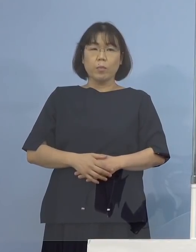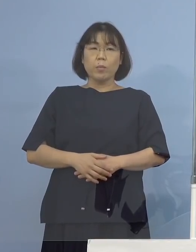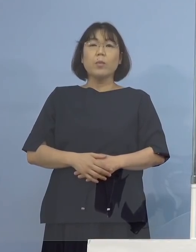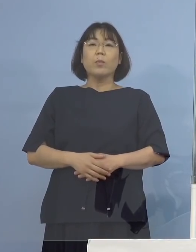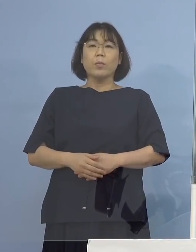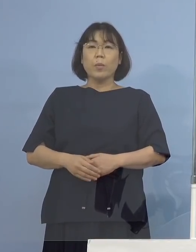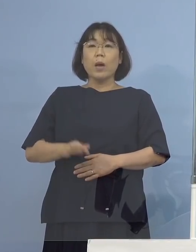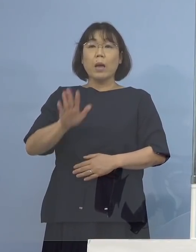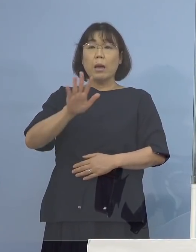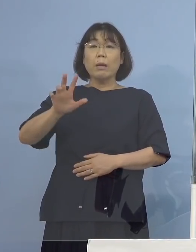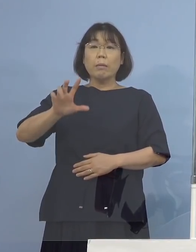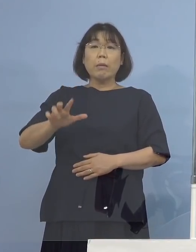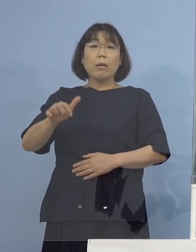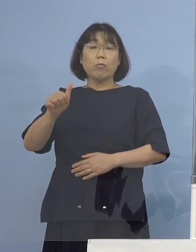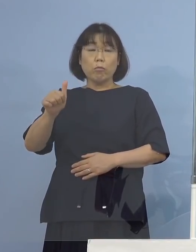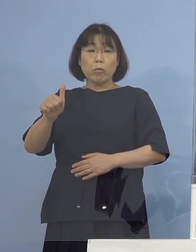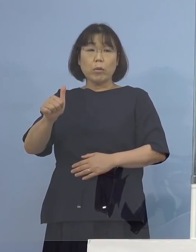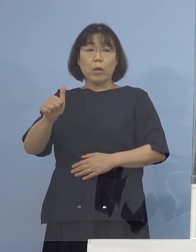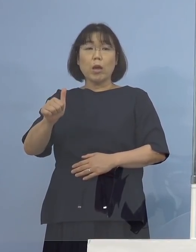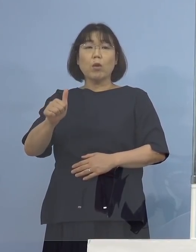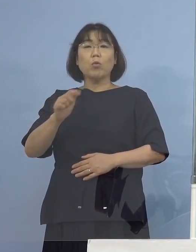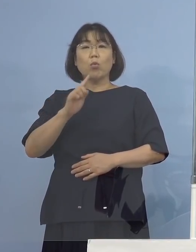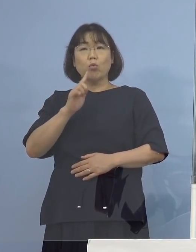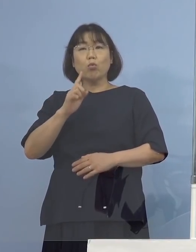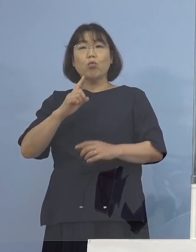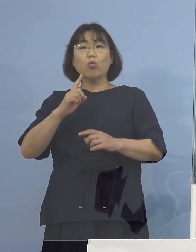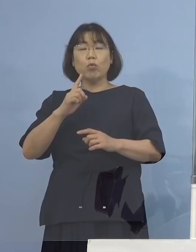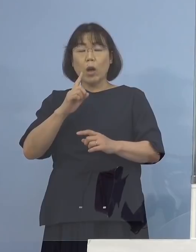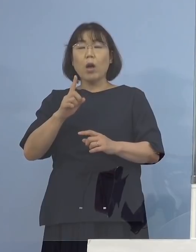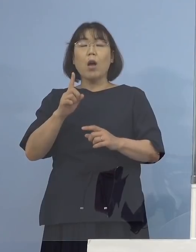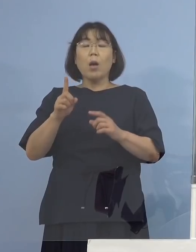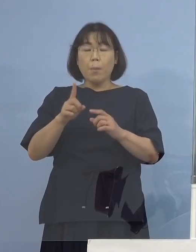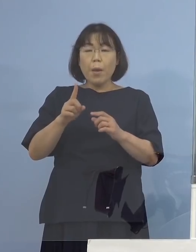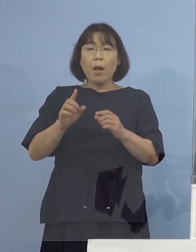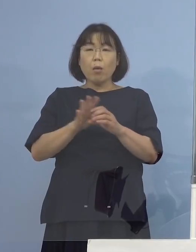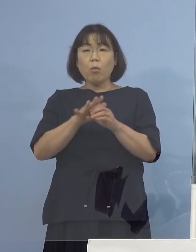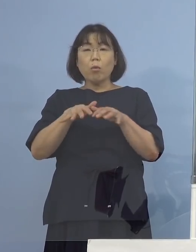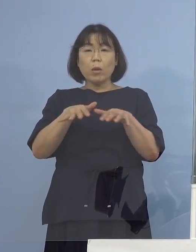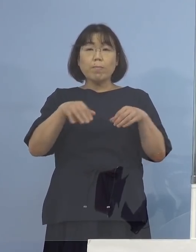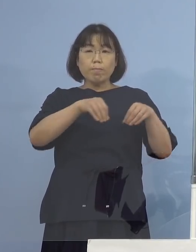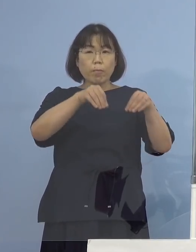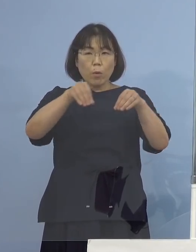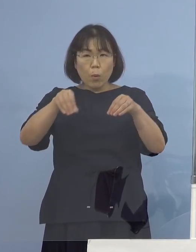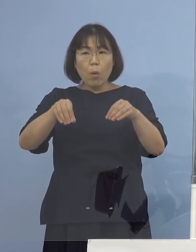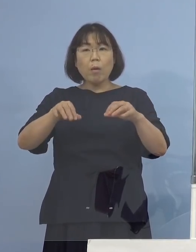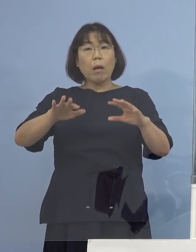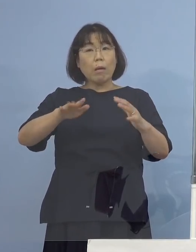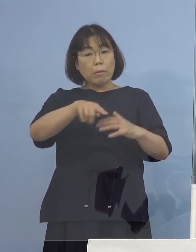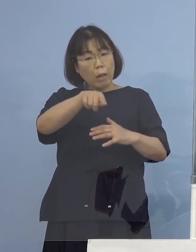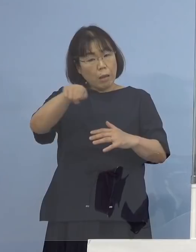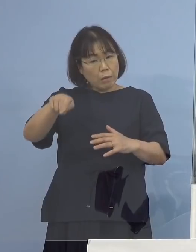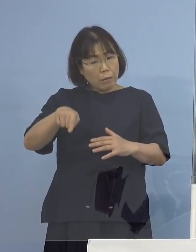コロナウイルスの感染が 周りに確認されていないので 感染もすなわちないですよ ということですね